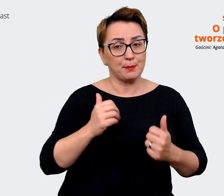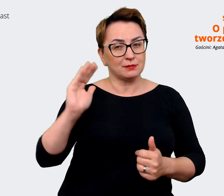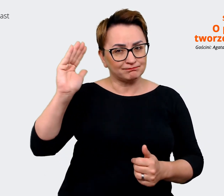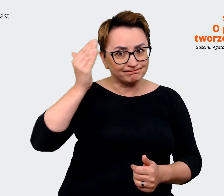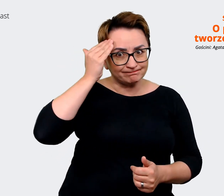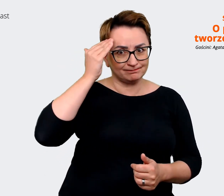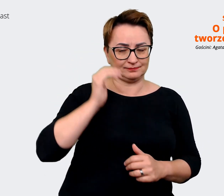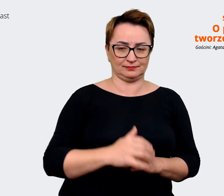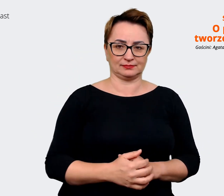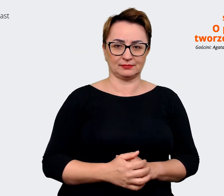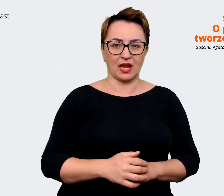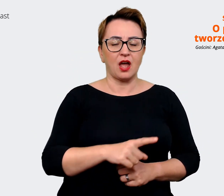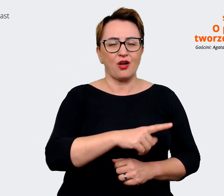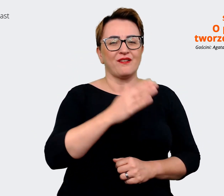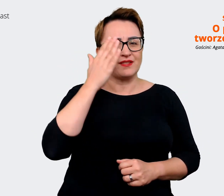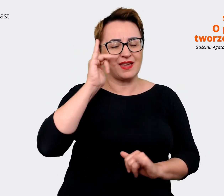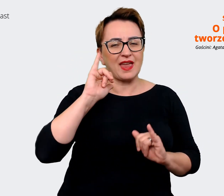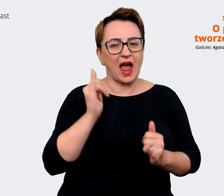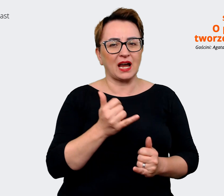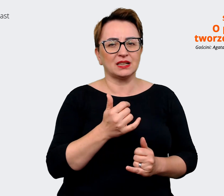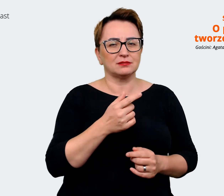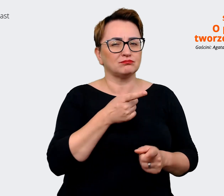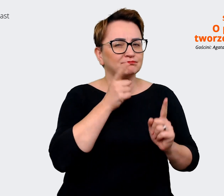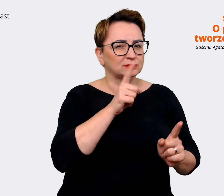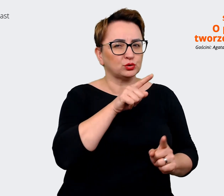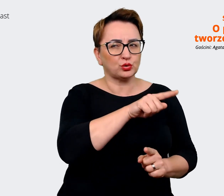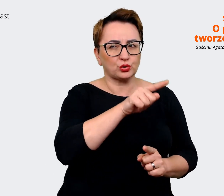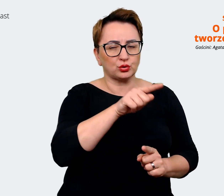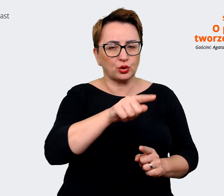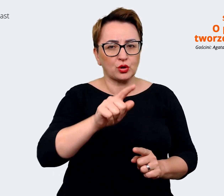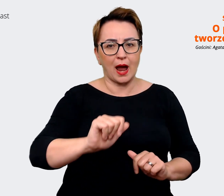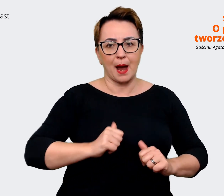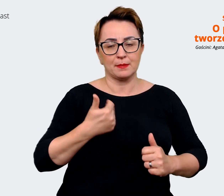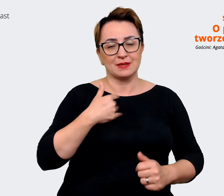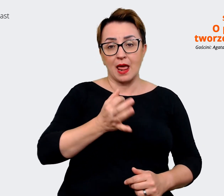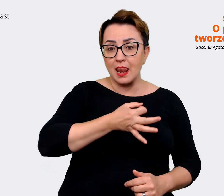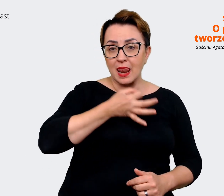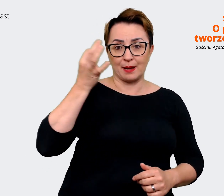żeby być lepszym pracodawcą? Gdzie rzeczywiście jest ten moment, kiedy słychać, że niekoniecznie